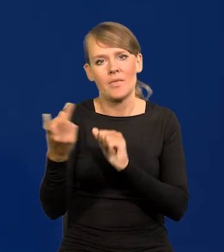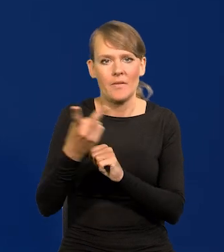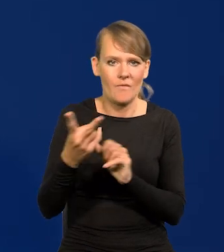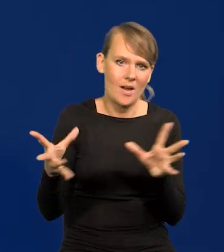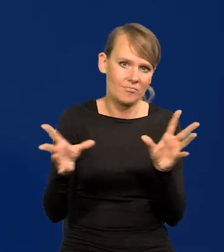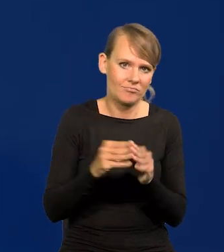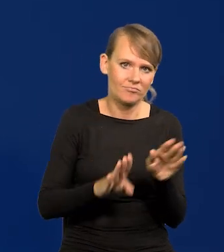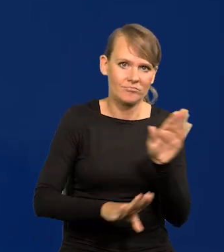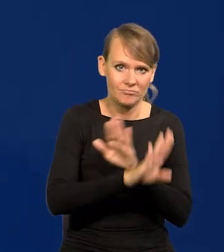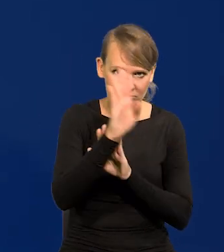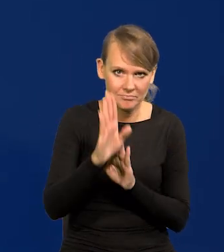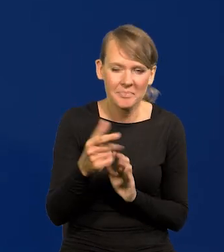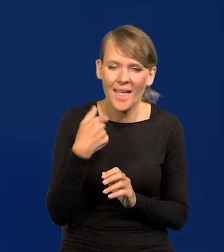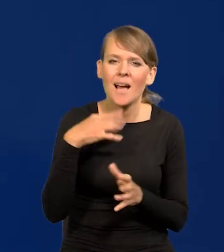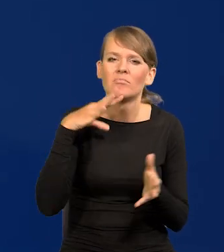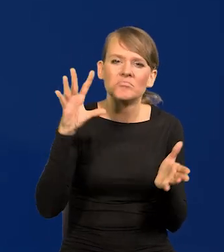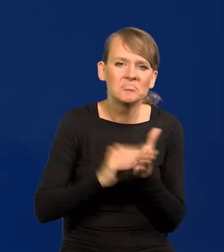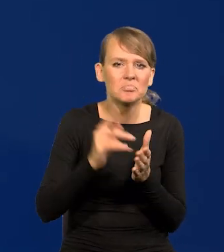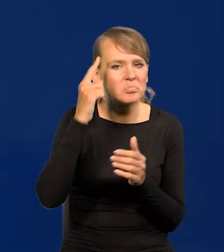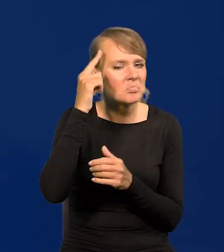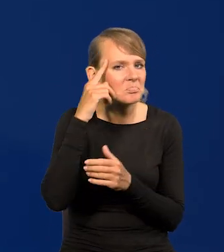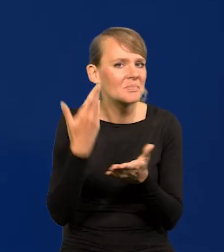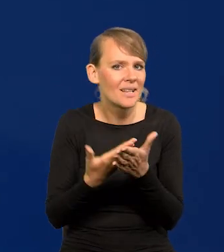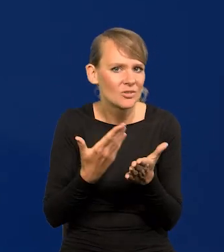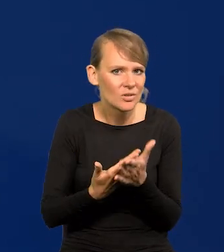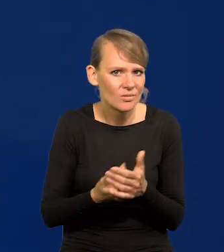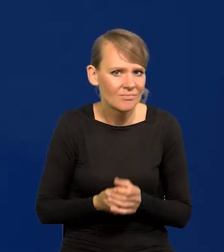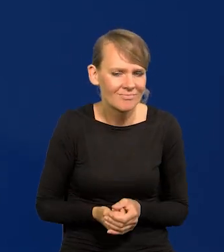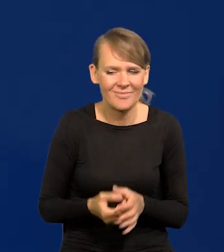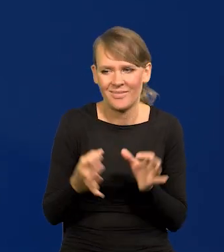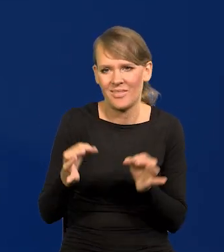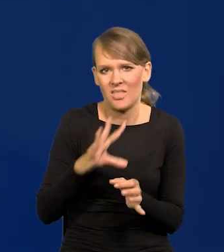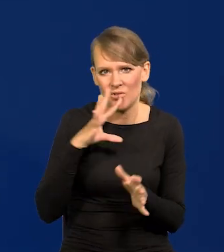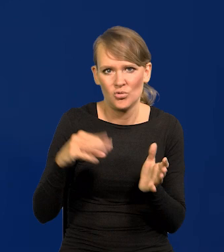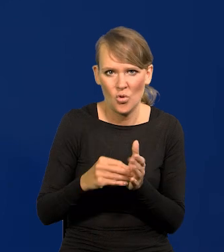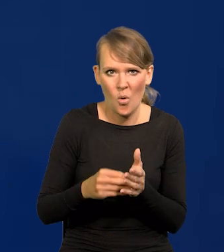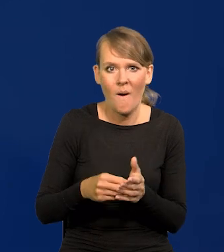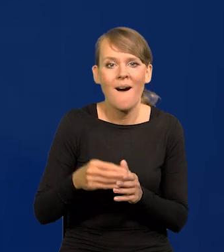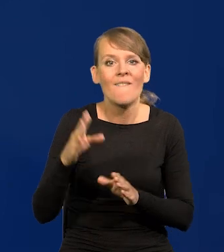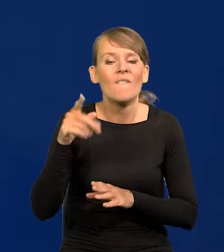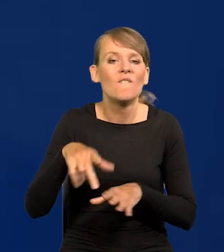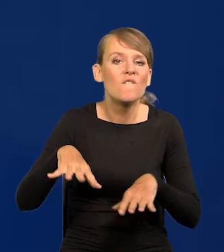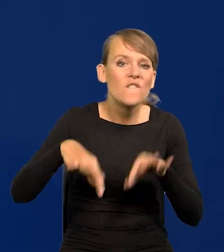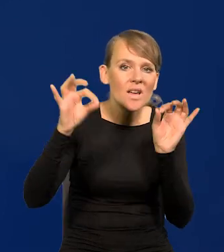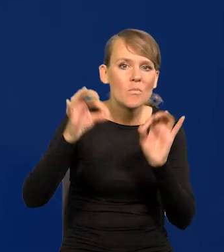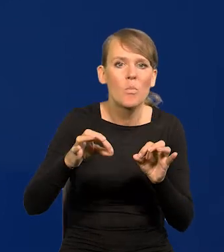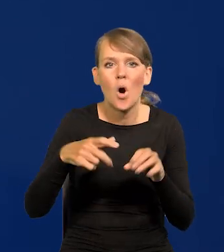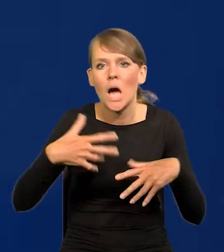Jeszcze raz to przypominam. Dlaczego? Bo znowu teraz w tej gorączce przedwyborczej w Polsce, ja to rozumiem,